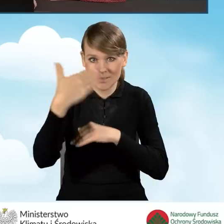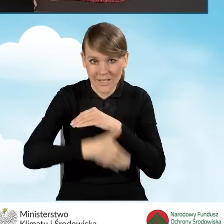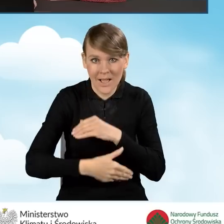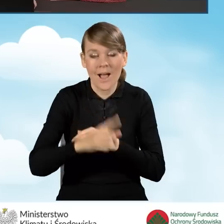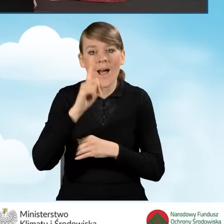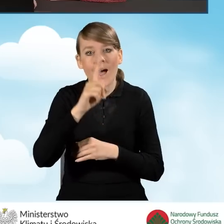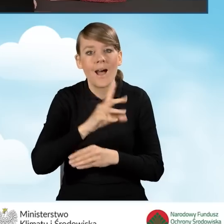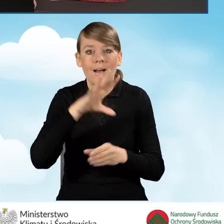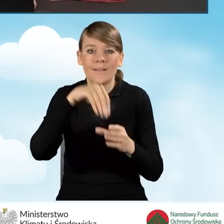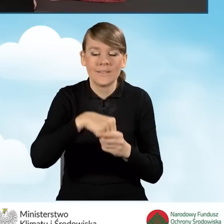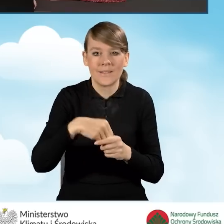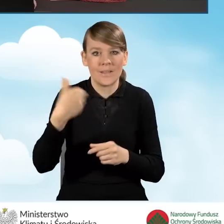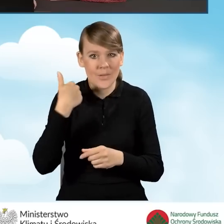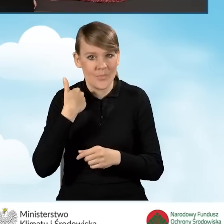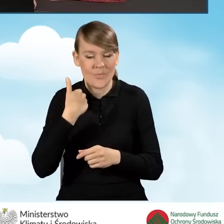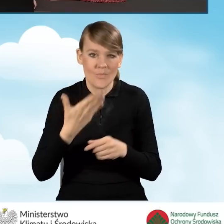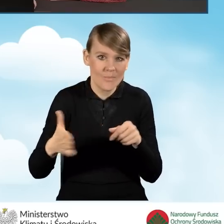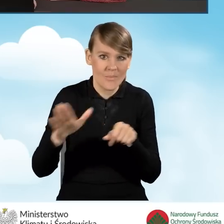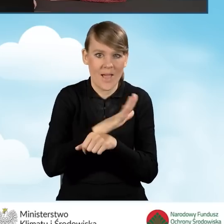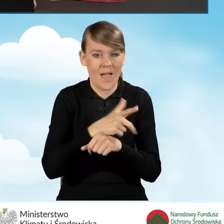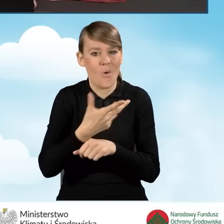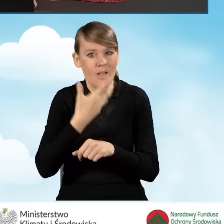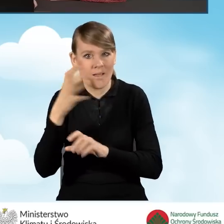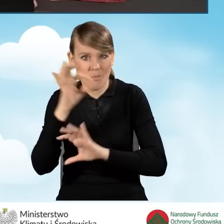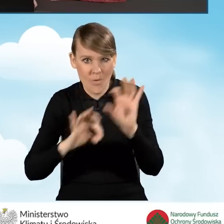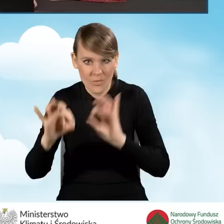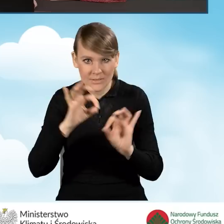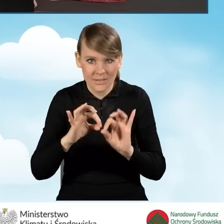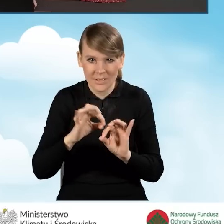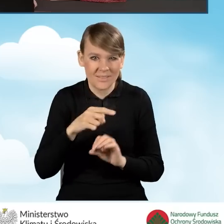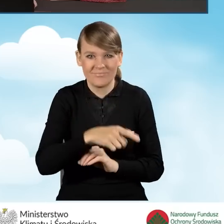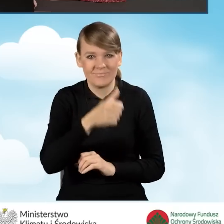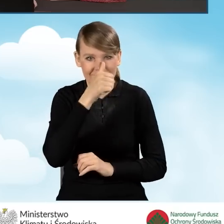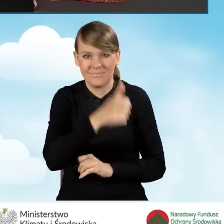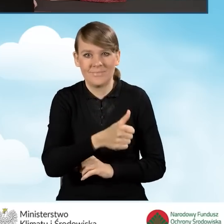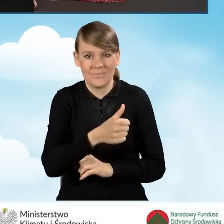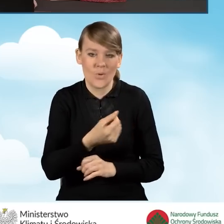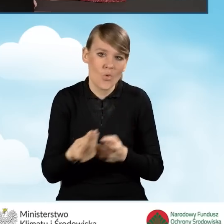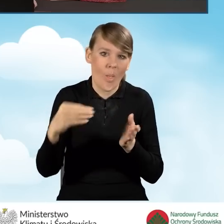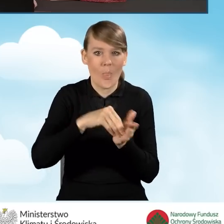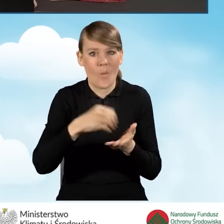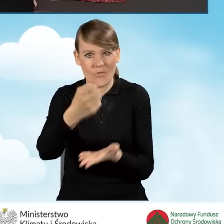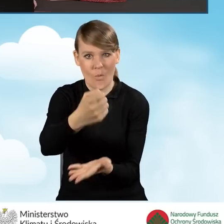ale obejmowało kompleksową termomodernizację, nie będziemy mogli uzyskać kolejnego dofinansowania